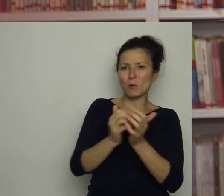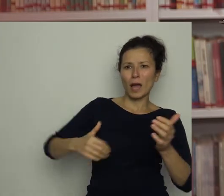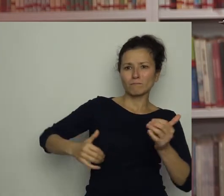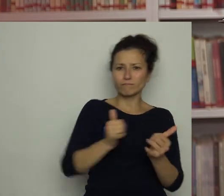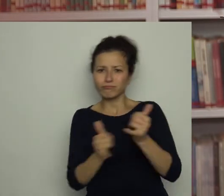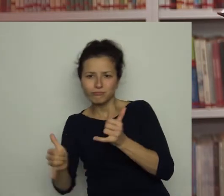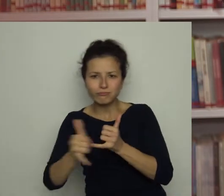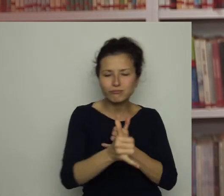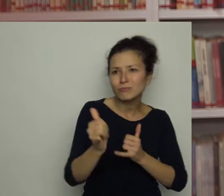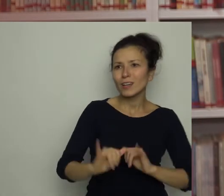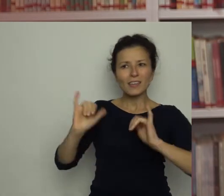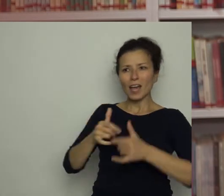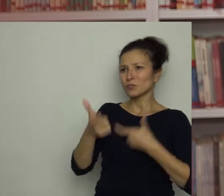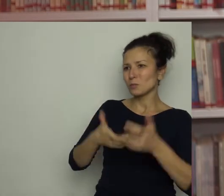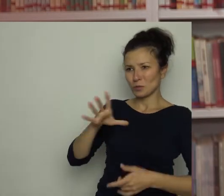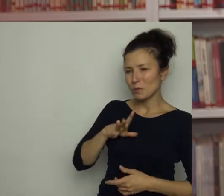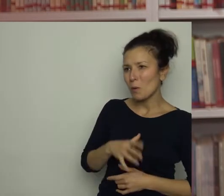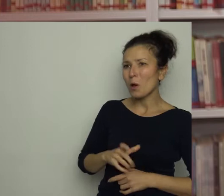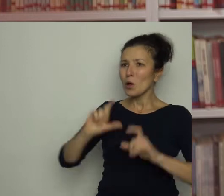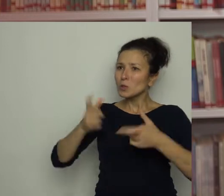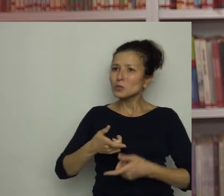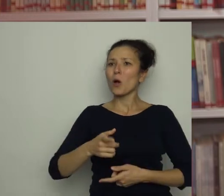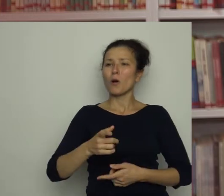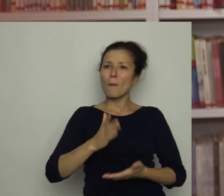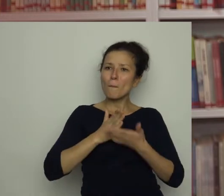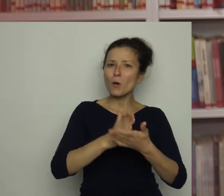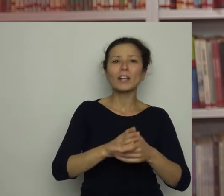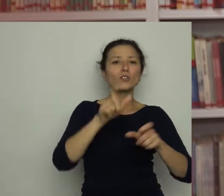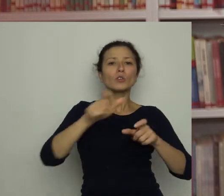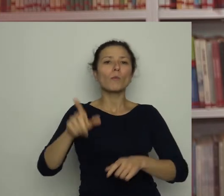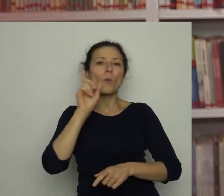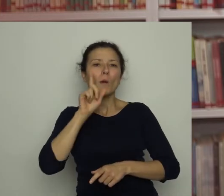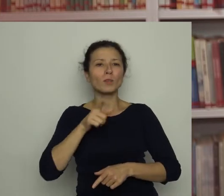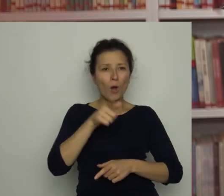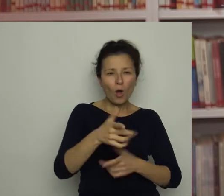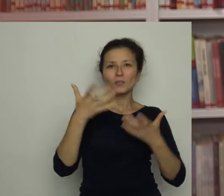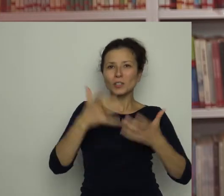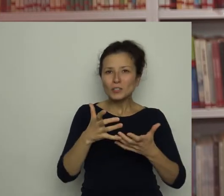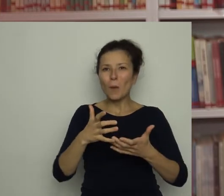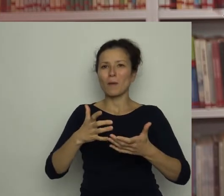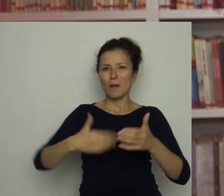Co byś doradził chłopcom, którzy chcieliby być piłkarzami i dopiero stawiają swoje pierwsze kroki na boisku?